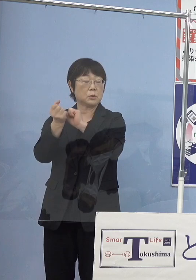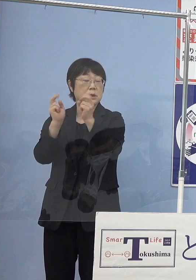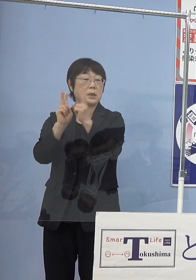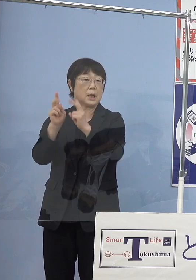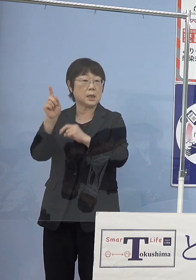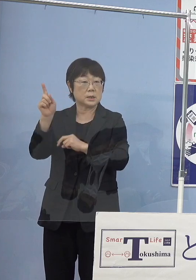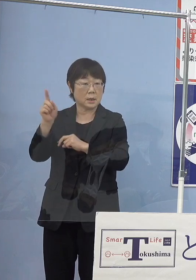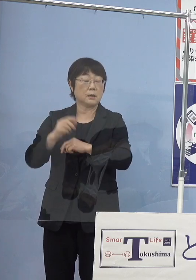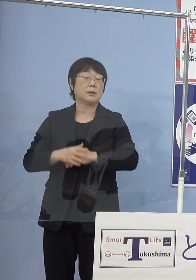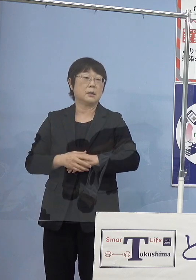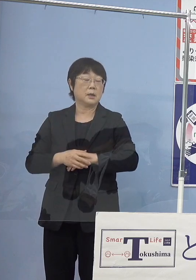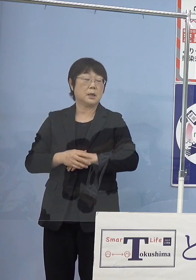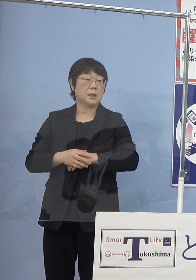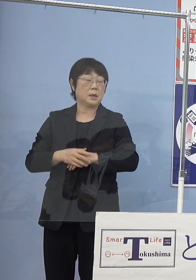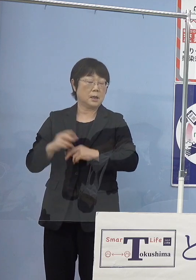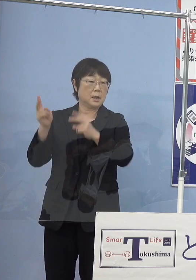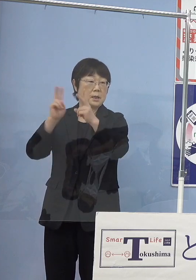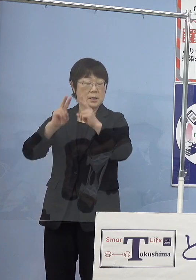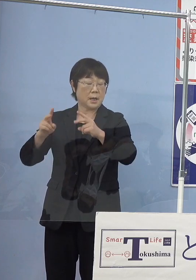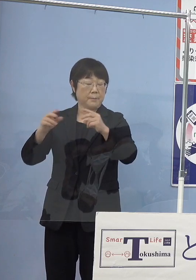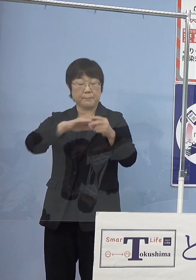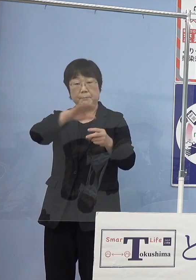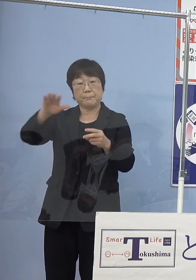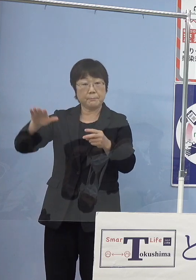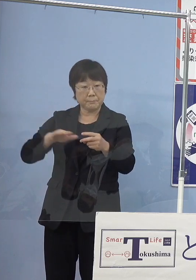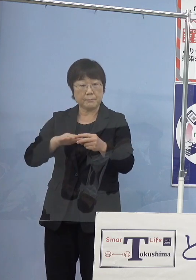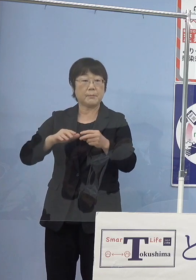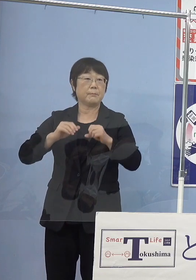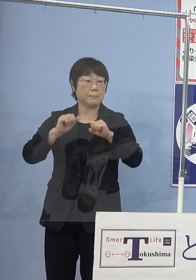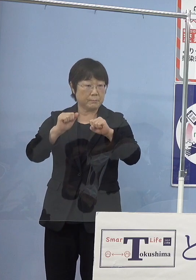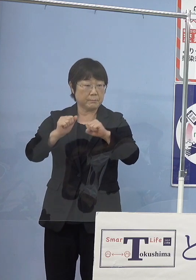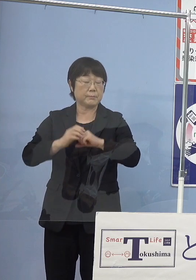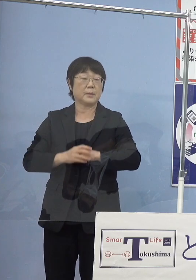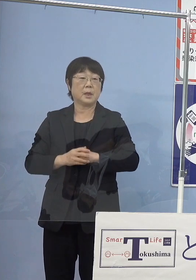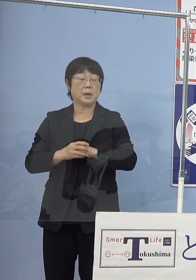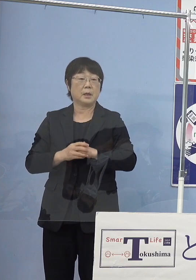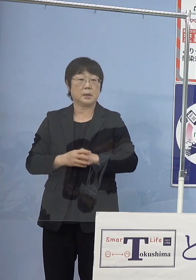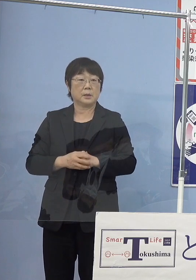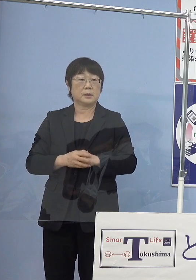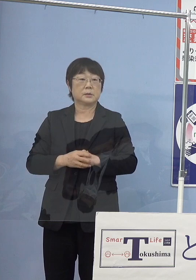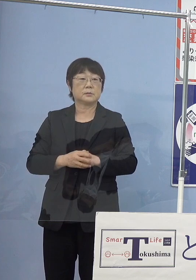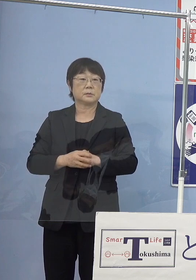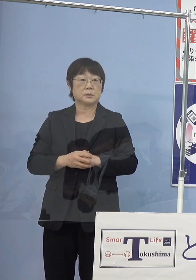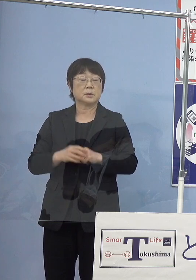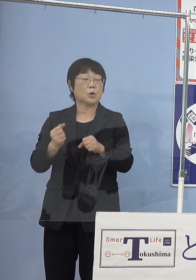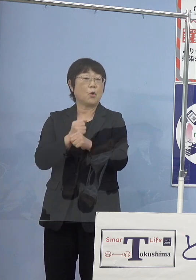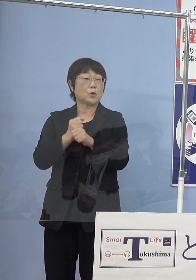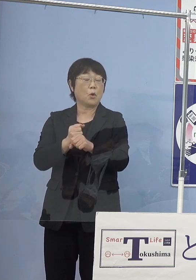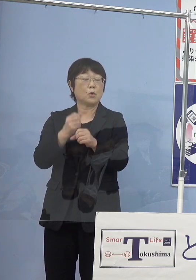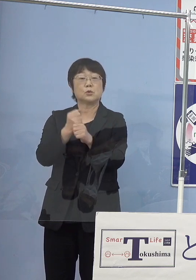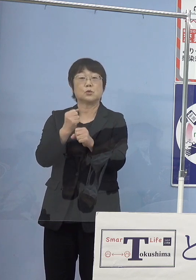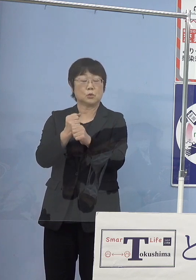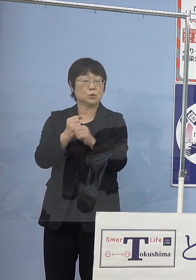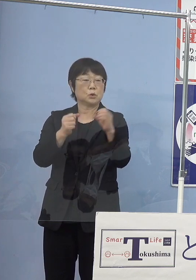まさに社運をかけていただきまして いわゆる工場生産その中から出てくる水素